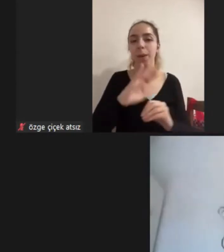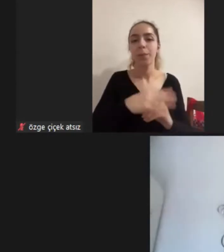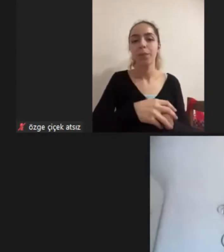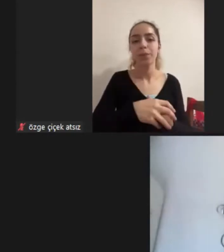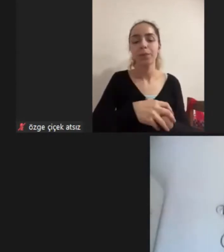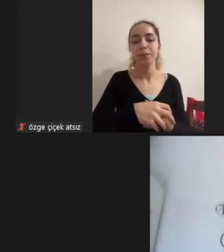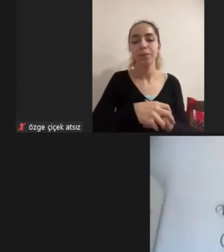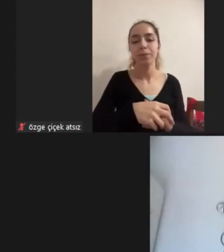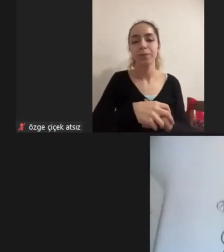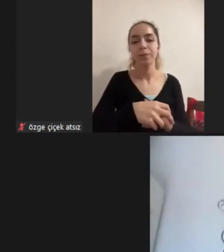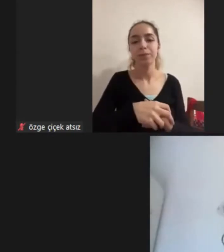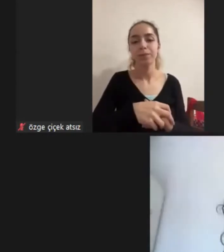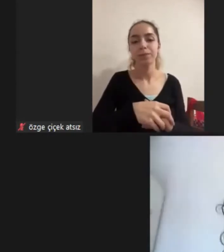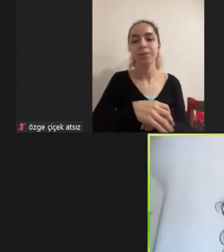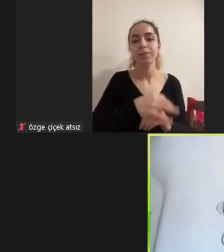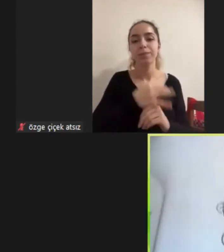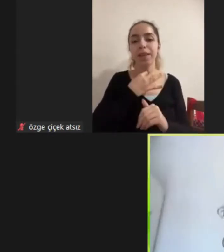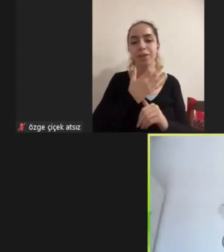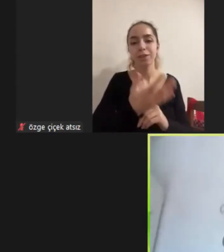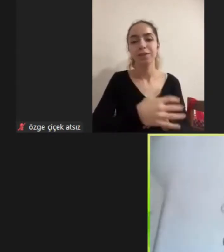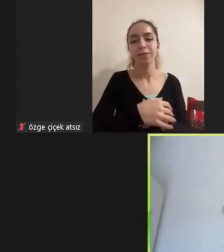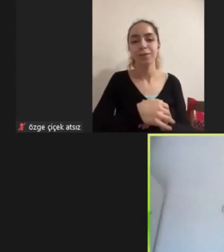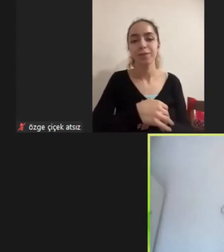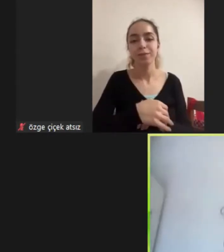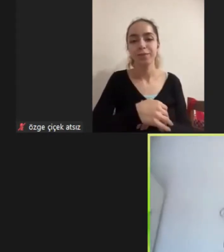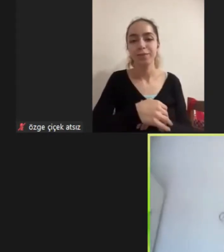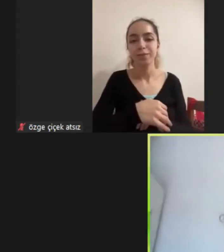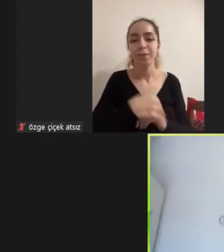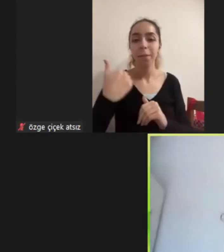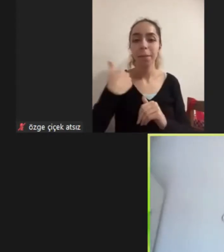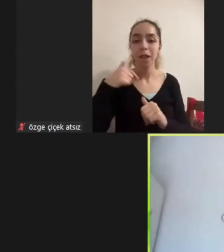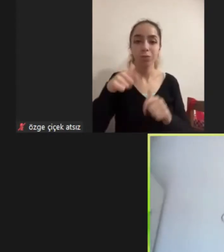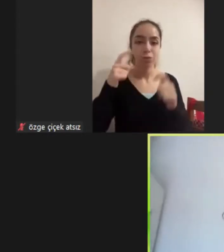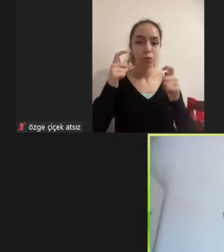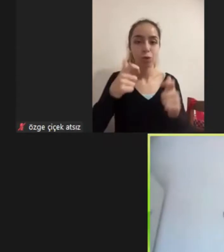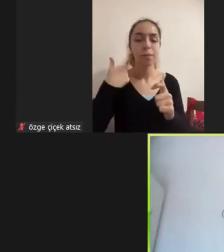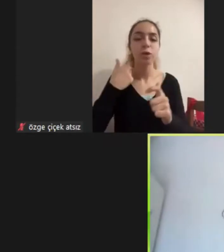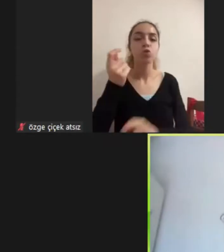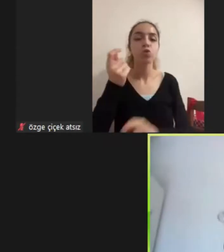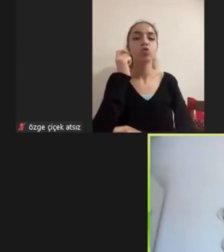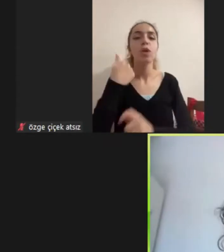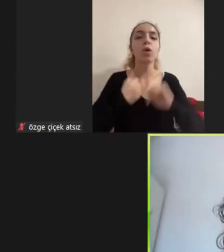Çok iyi teşekkür ederiz Çok sağ olun Ben bugün bir sunum kullanmayacağım sunumun Kendisi benim